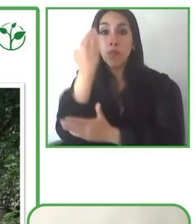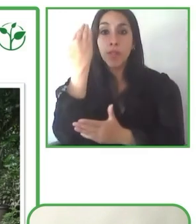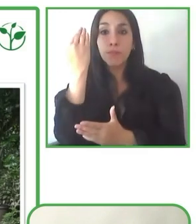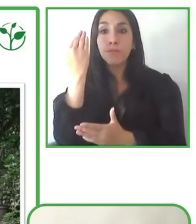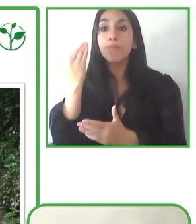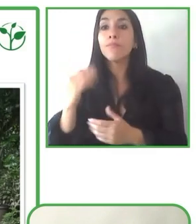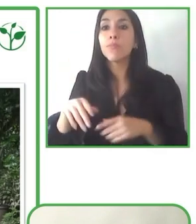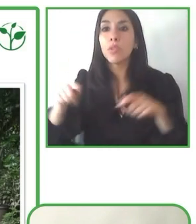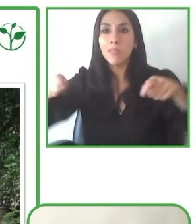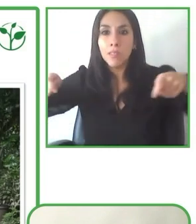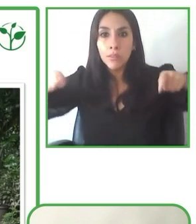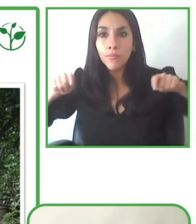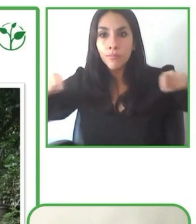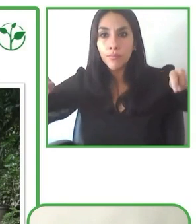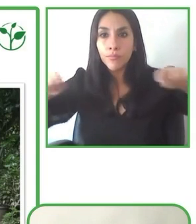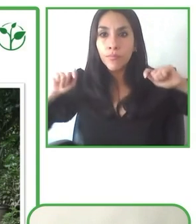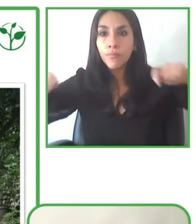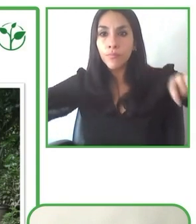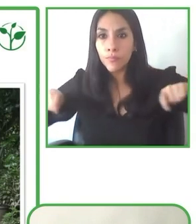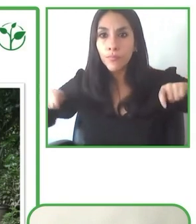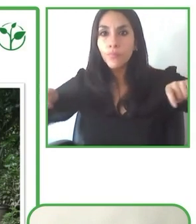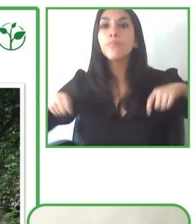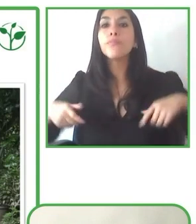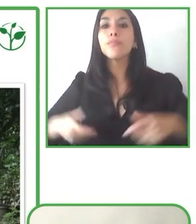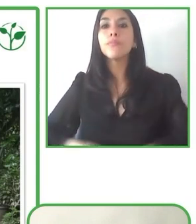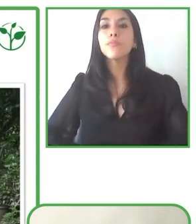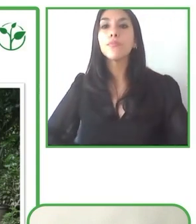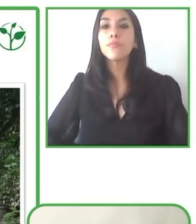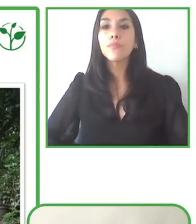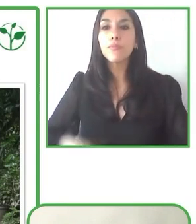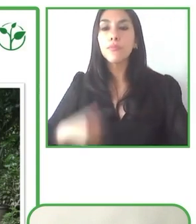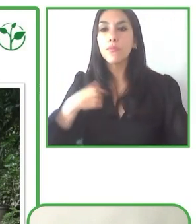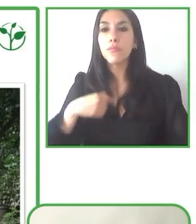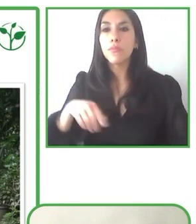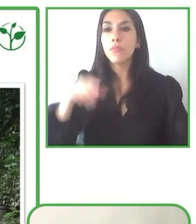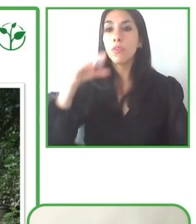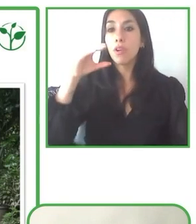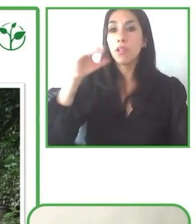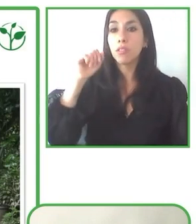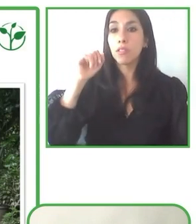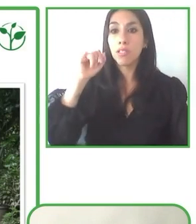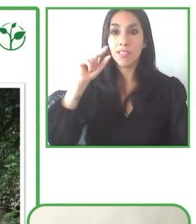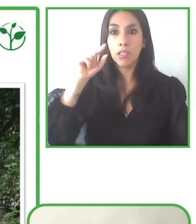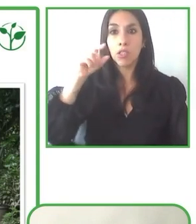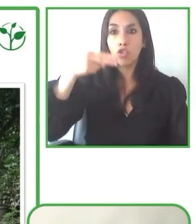Los inconvenientes siempre pueden pasar, lo importante es siempre cómo, cómo reacciona.